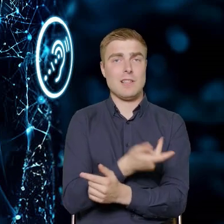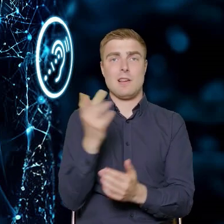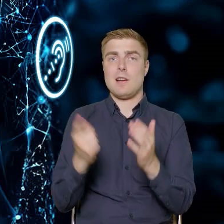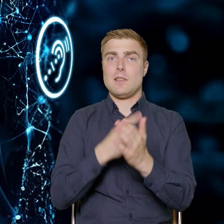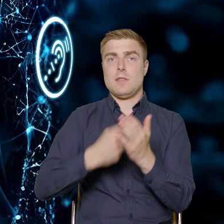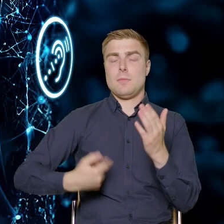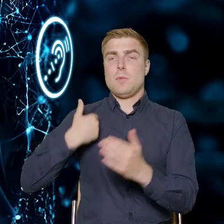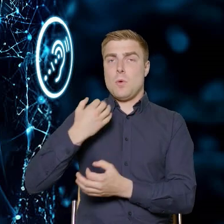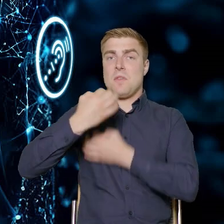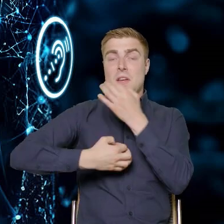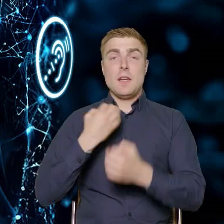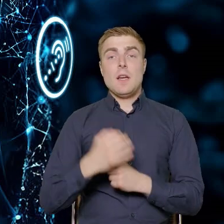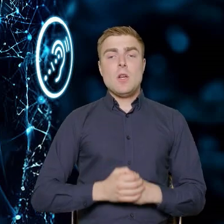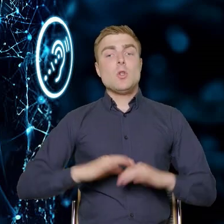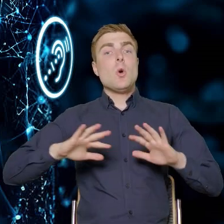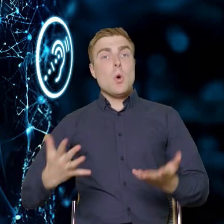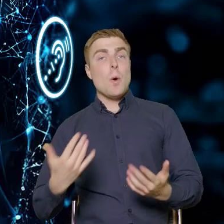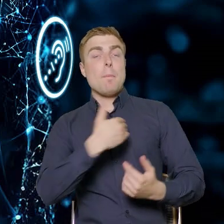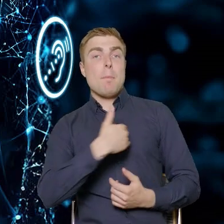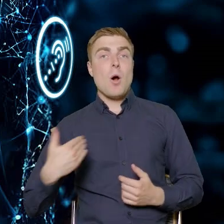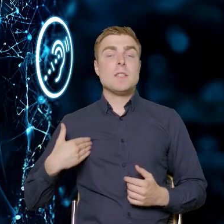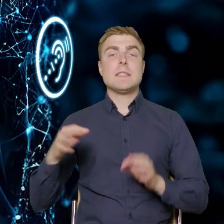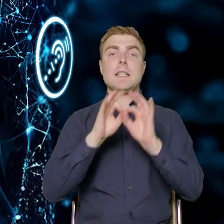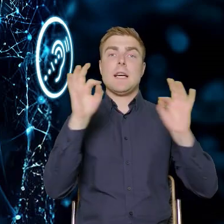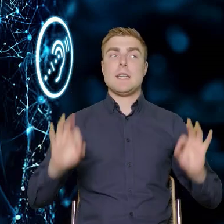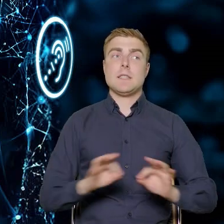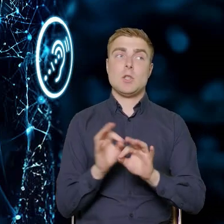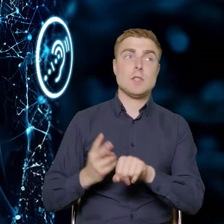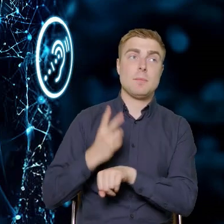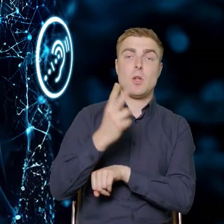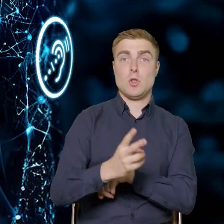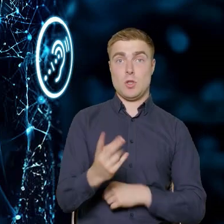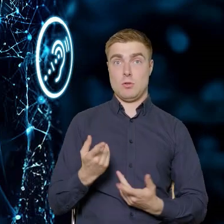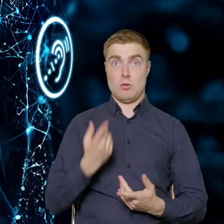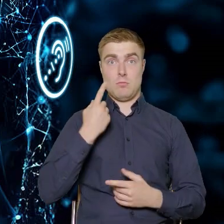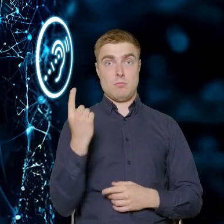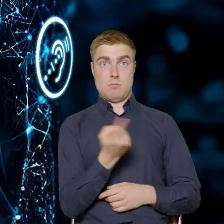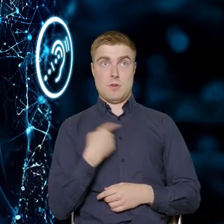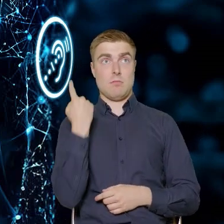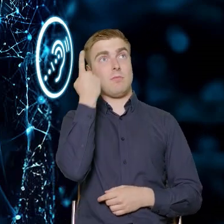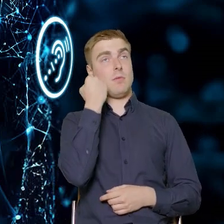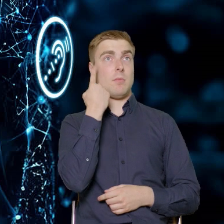Wprowadzenie Europejskiego Aktu o Dostępności nie powinno być traktowane przez przedsiębiorstwa